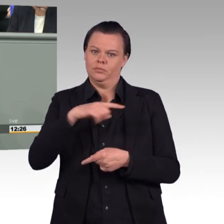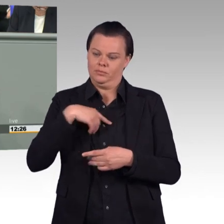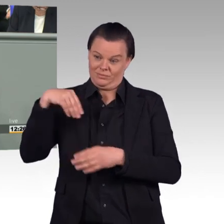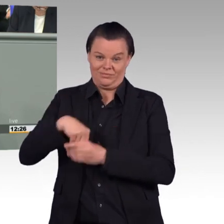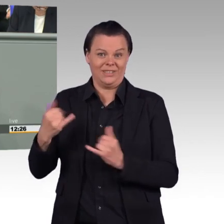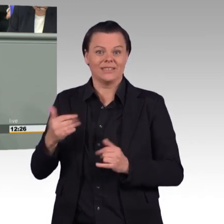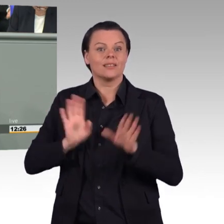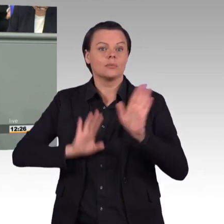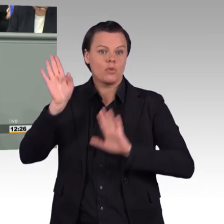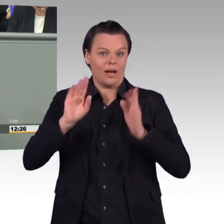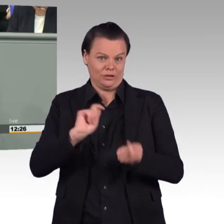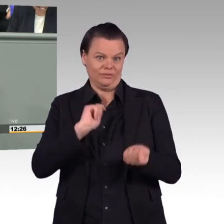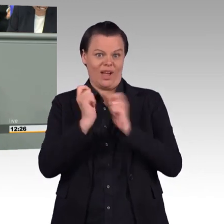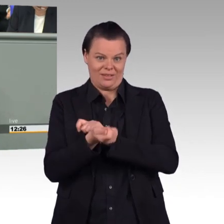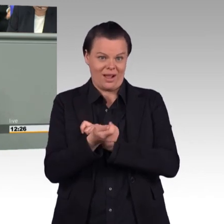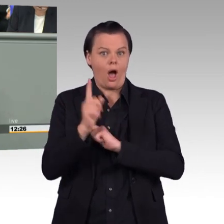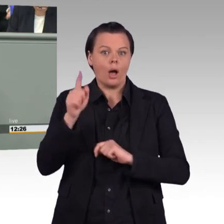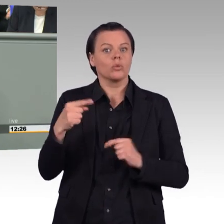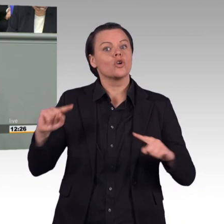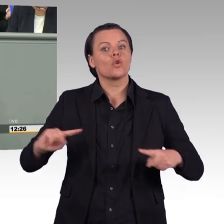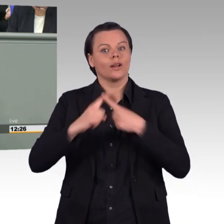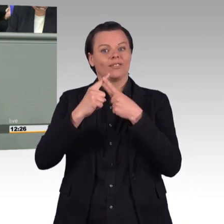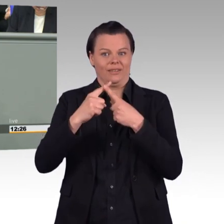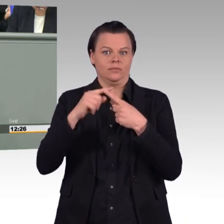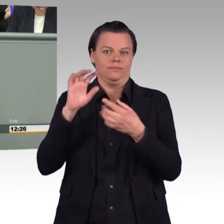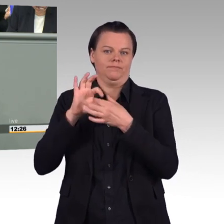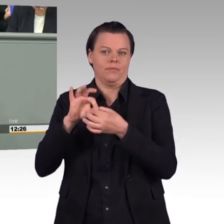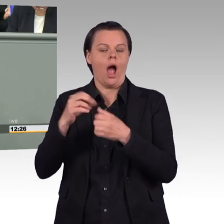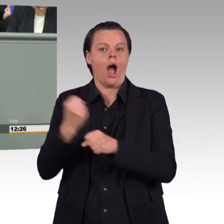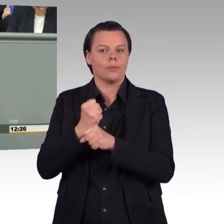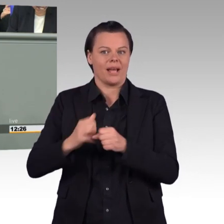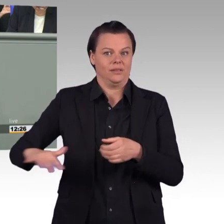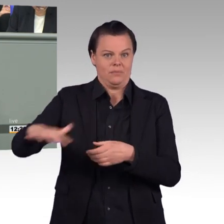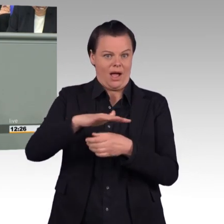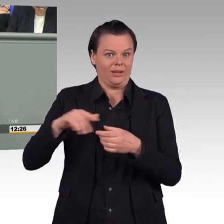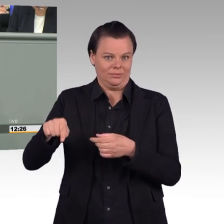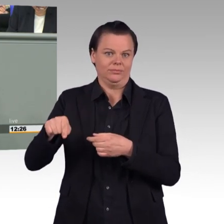mit einem anwachsenden Zoll, mit anwachsenden Länderpolizeien. Und in dieser Situation, meine Damen und Herren